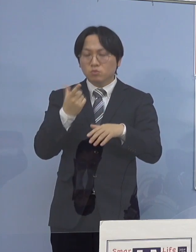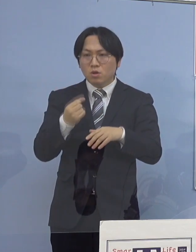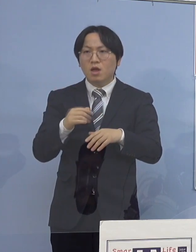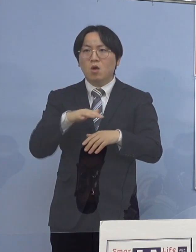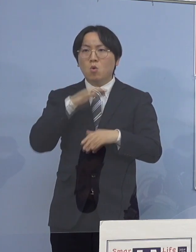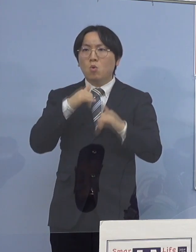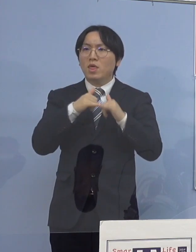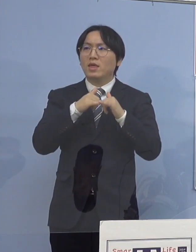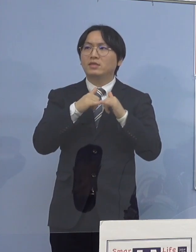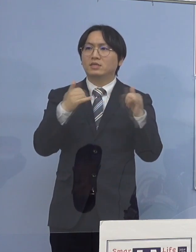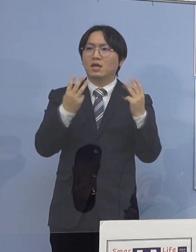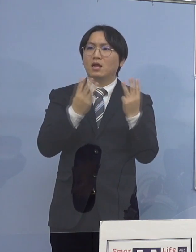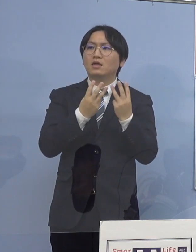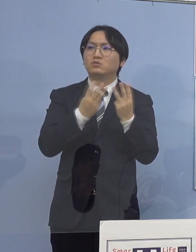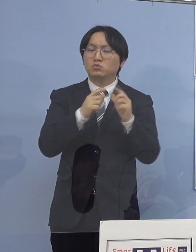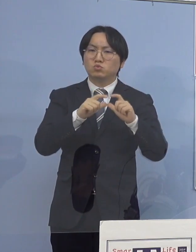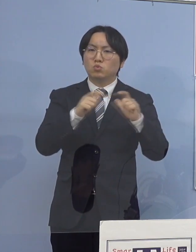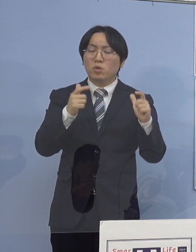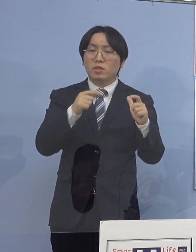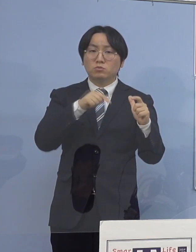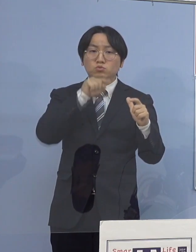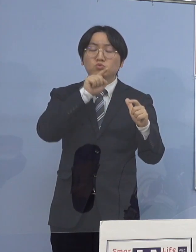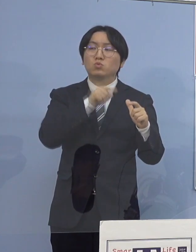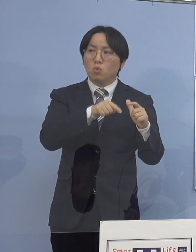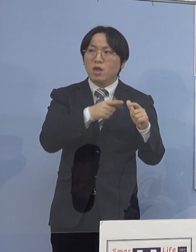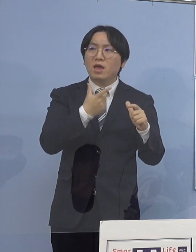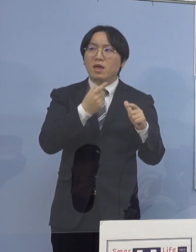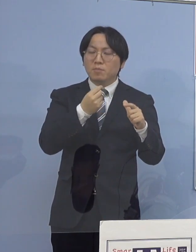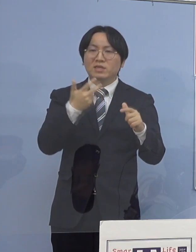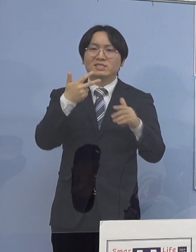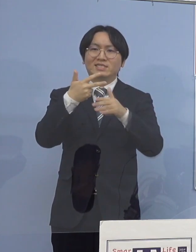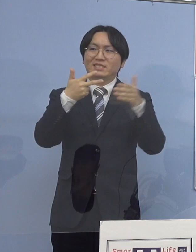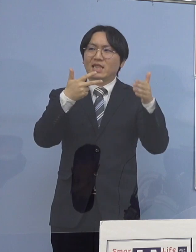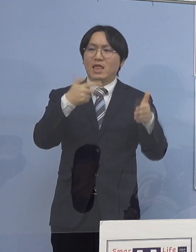高齢者施設の中に入り込む そして、クラスターになる